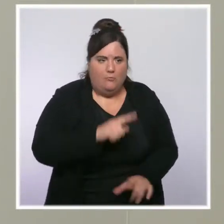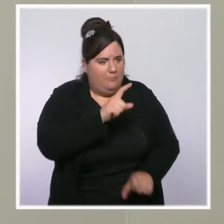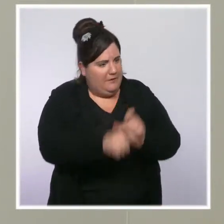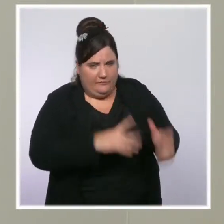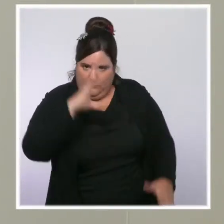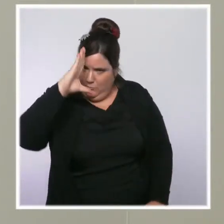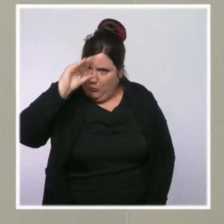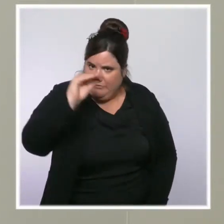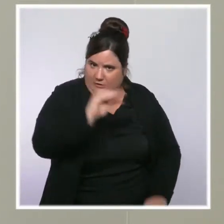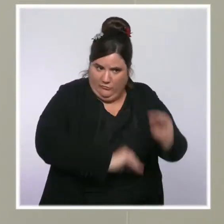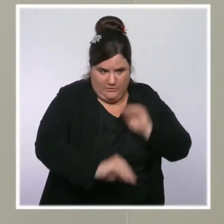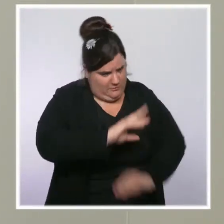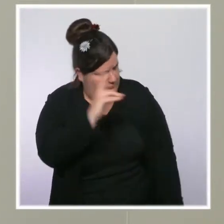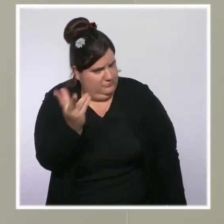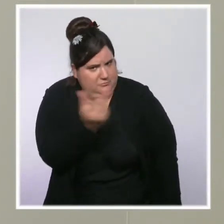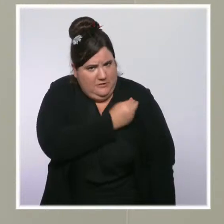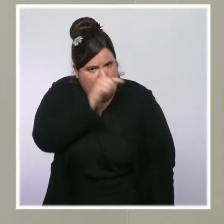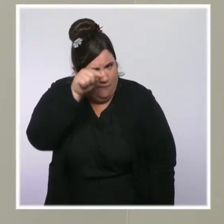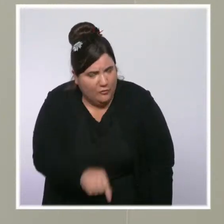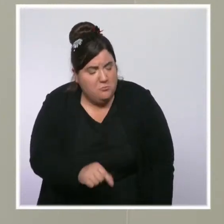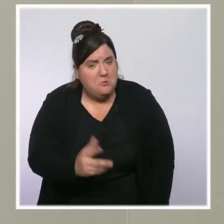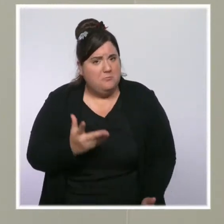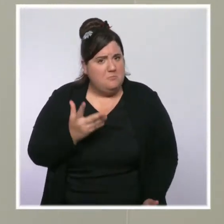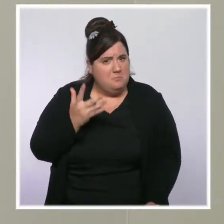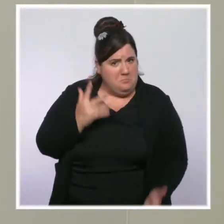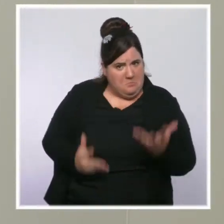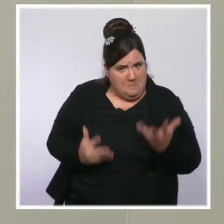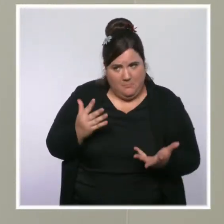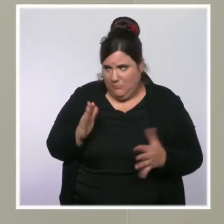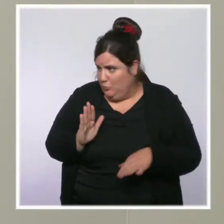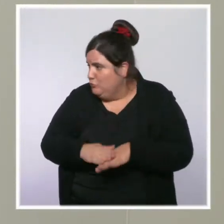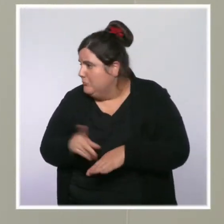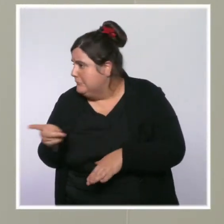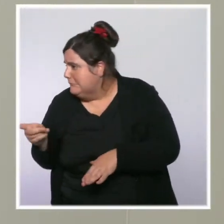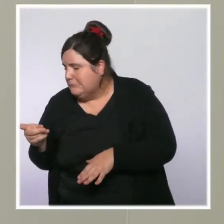Est-ce que c'est une forme d'aveu d'impuissance face à la fois à la